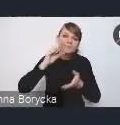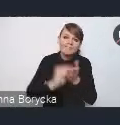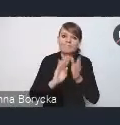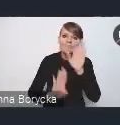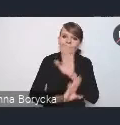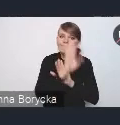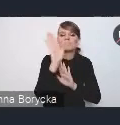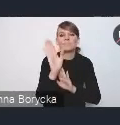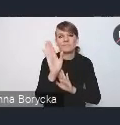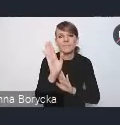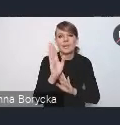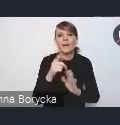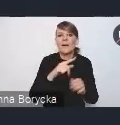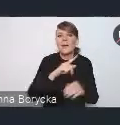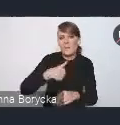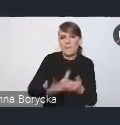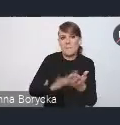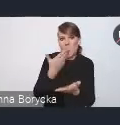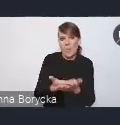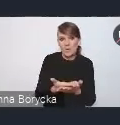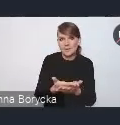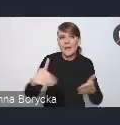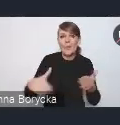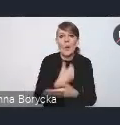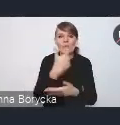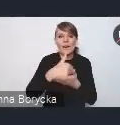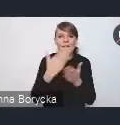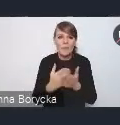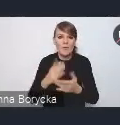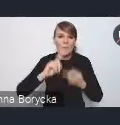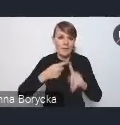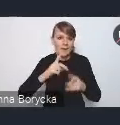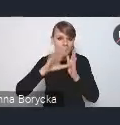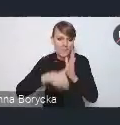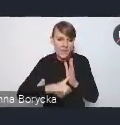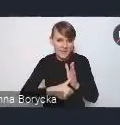które proponujemy w nowej Krajowej Polityce Miejskiej. Tak jak państwo już wspomnieliście,